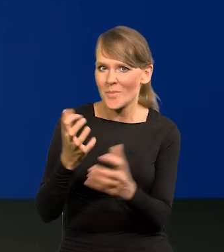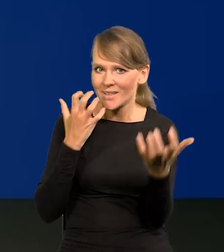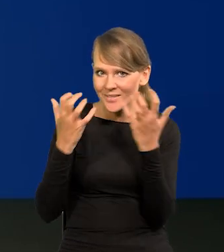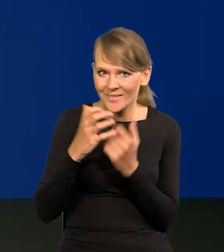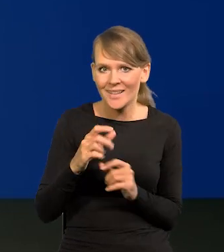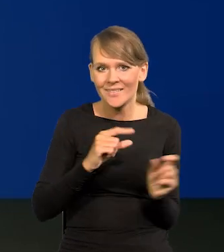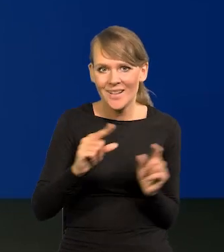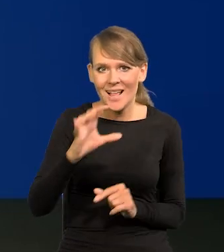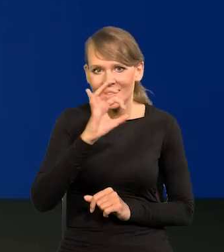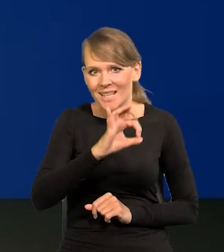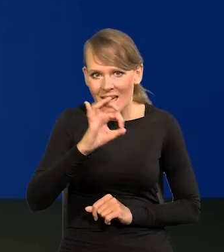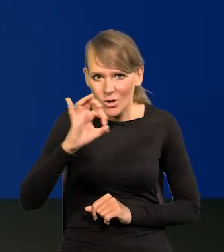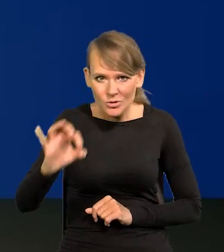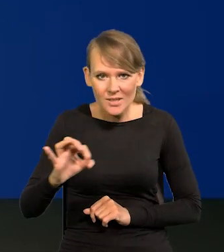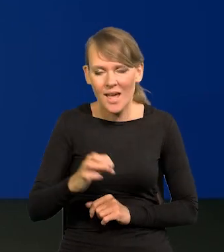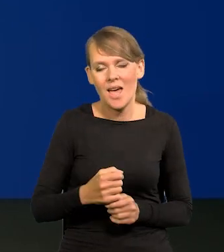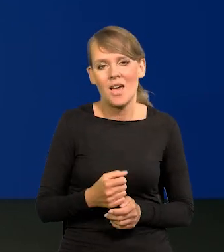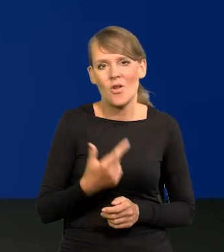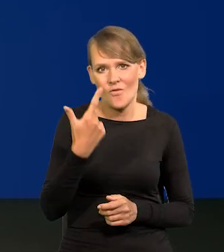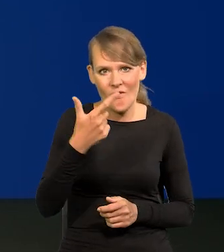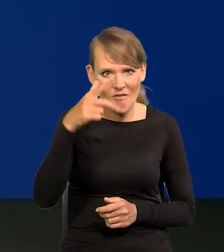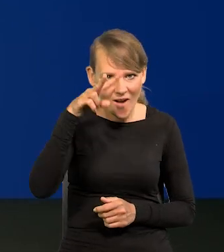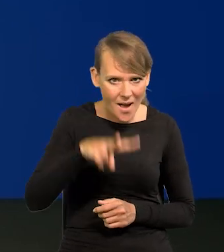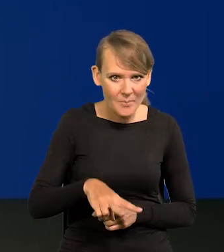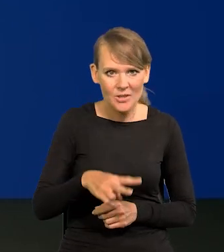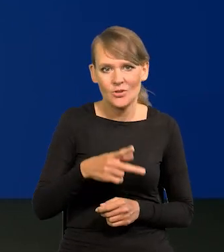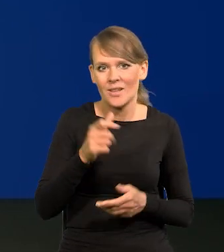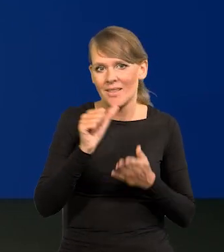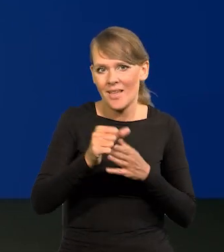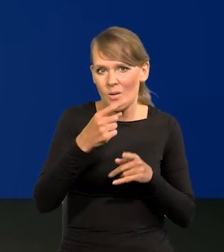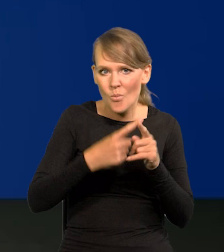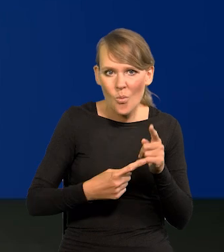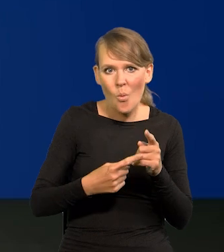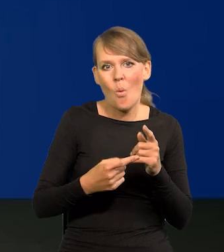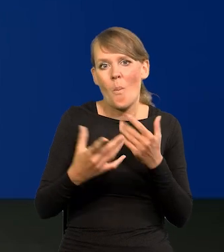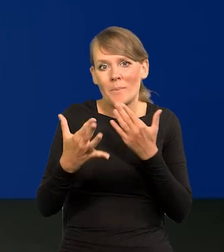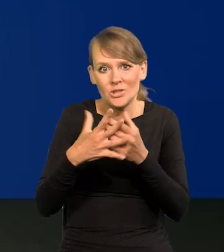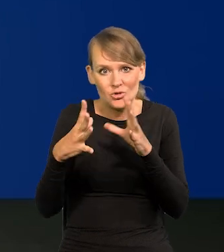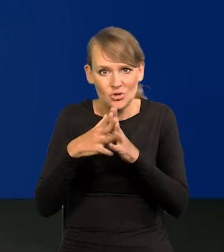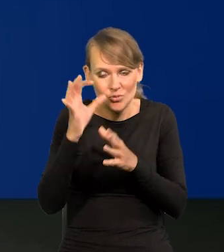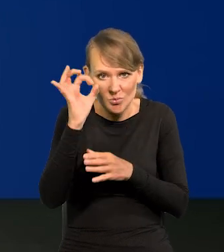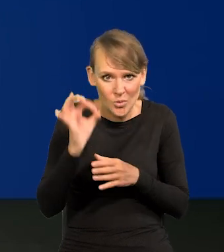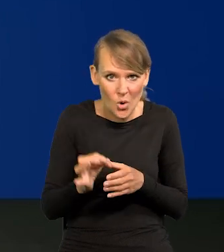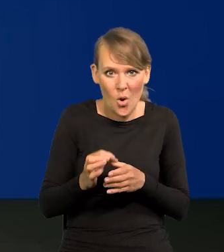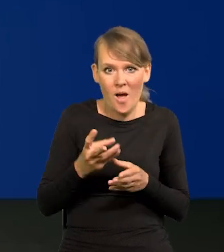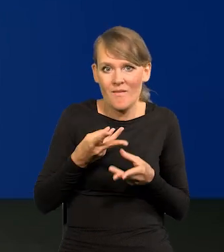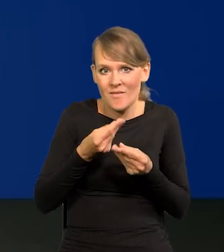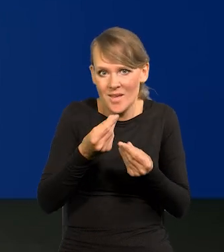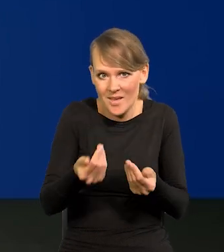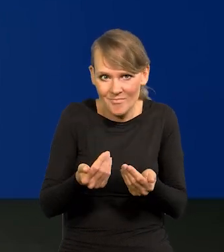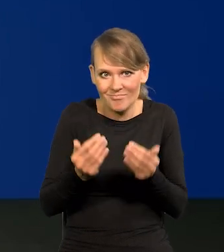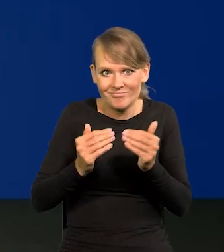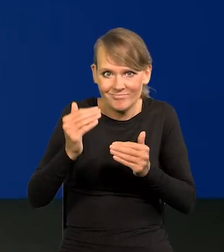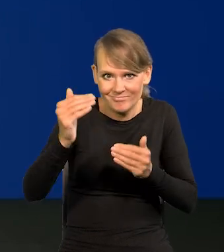Inflacja zero, zero, dwa kolejne miesiące 11,5, zbliżamy się do 10. Płace ruszyły jednocześnie.